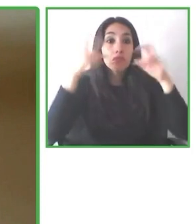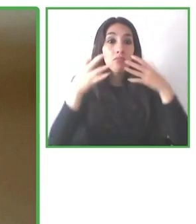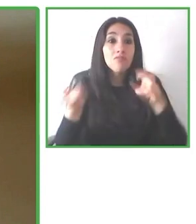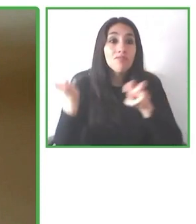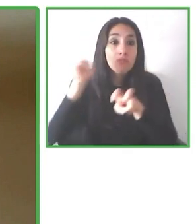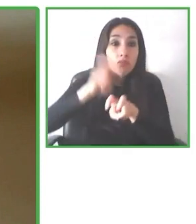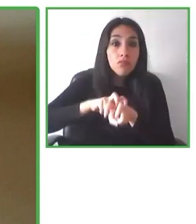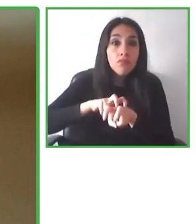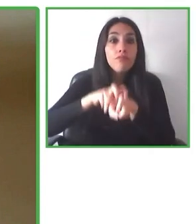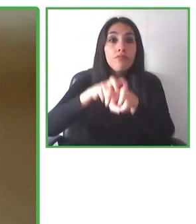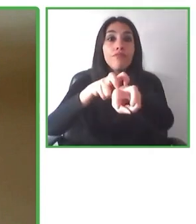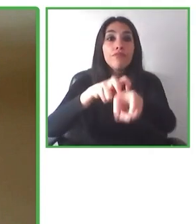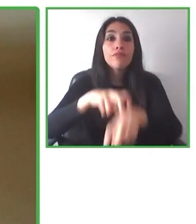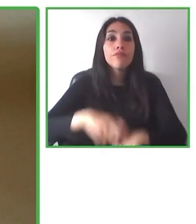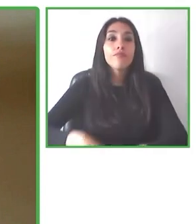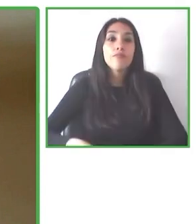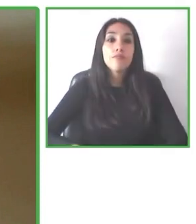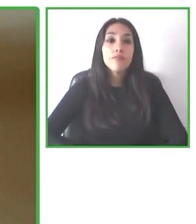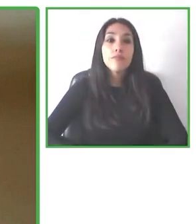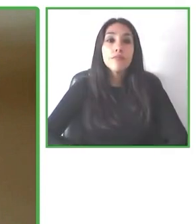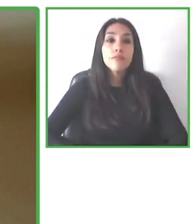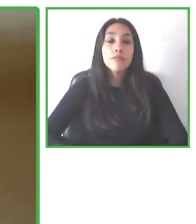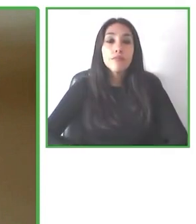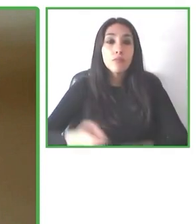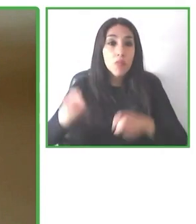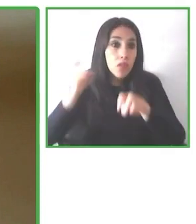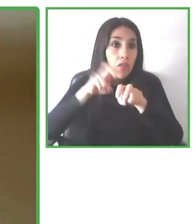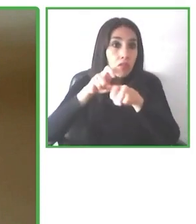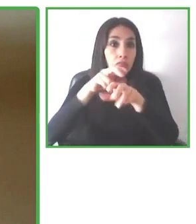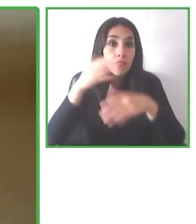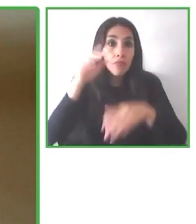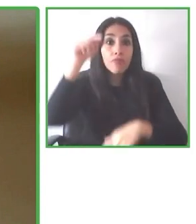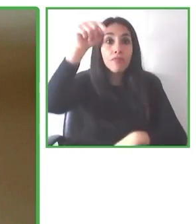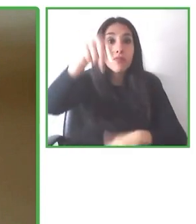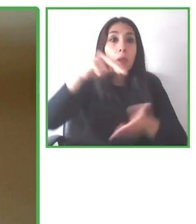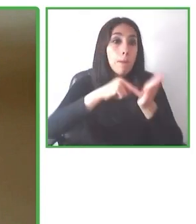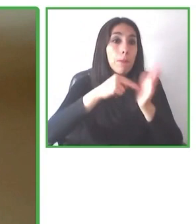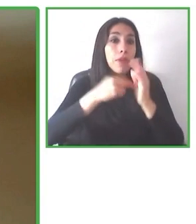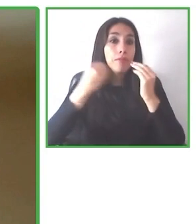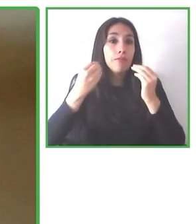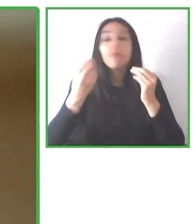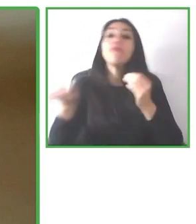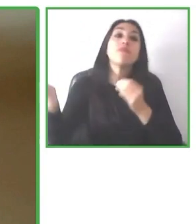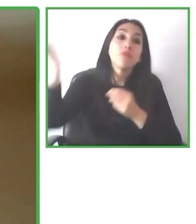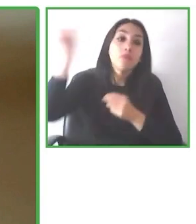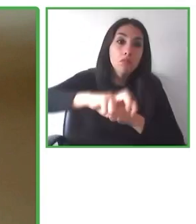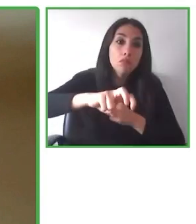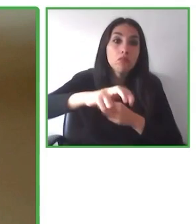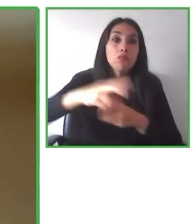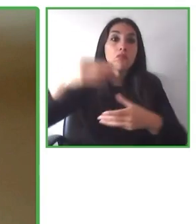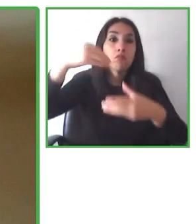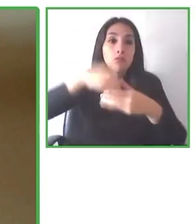hoteles, a las distintas experiencias, a levantar esta información donde hay más de 500 puntos de accesibilidad.